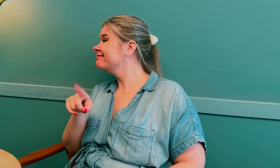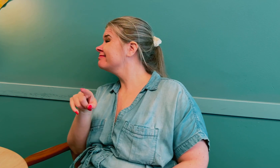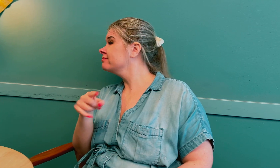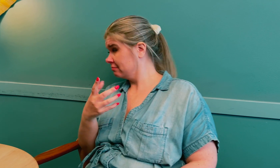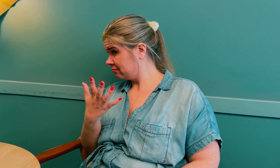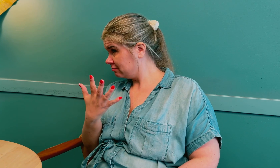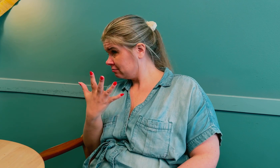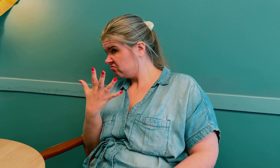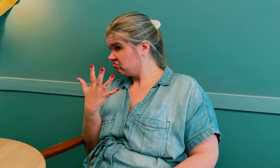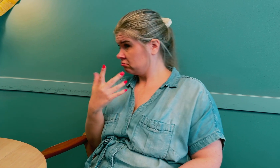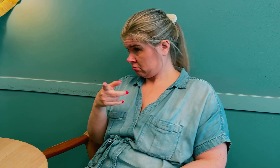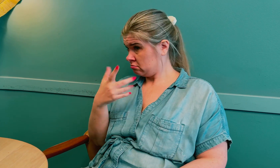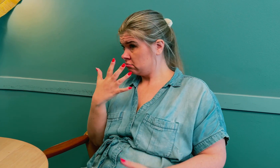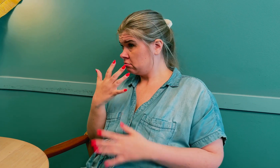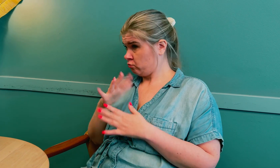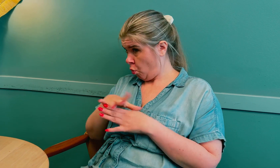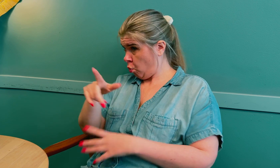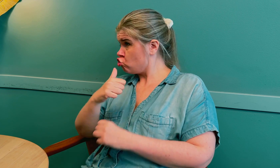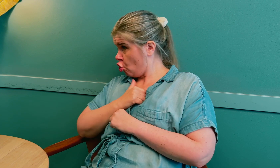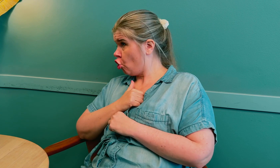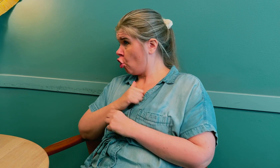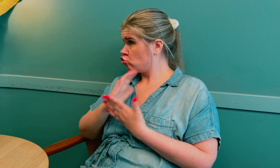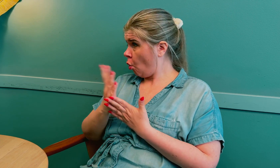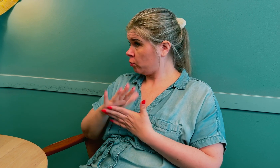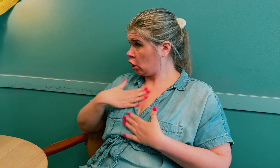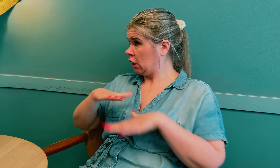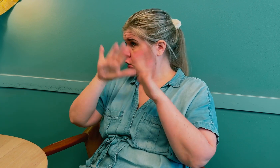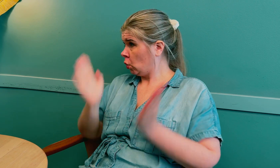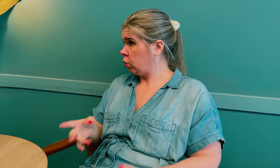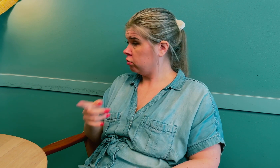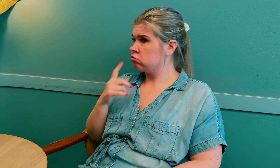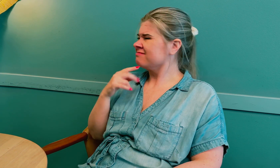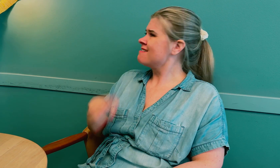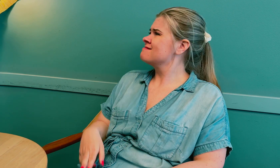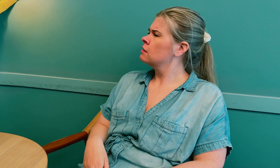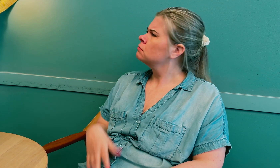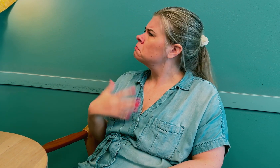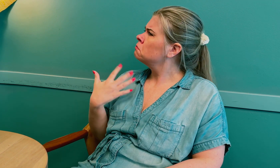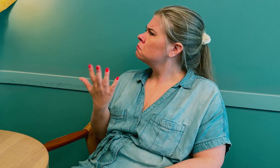Jeg spurte dem om de følte seg trygge på å tolke på sykehus. De svarte nei.